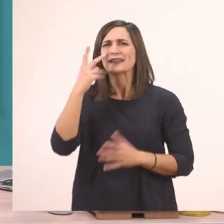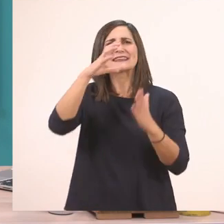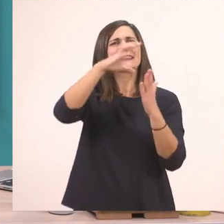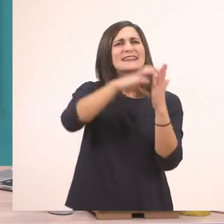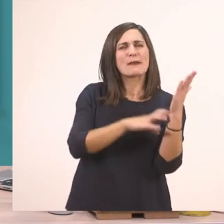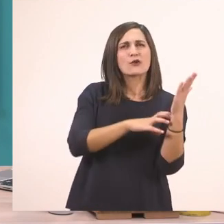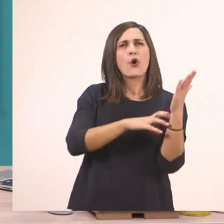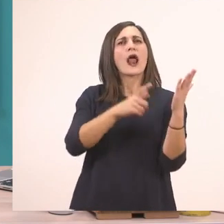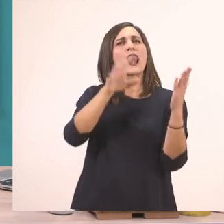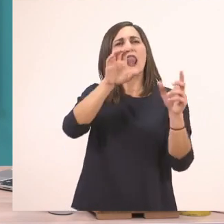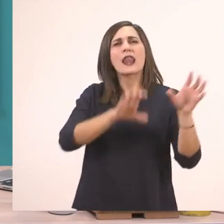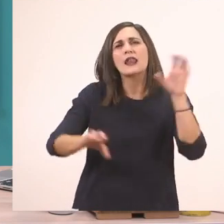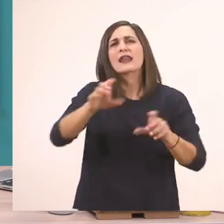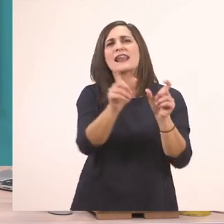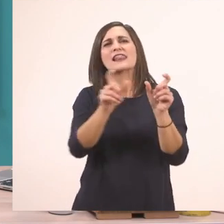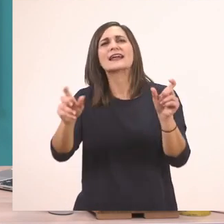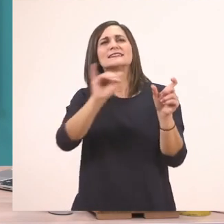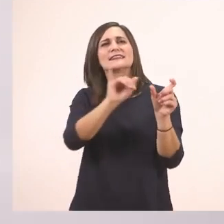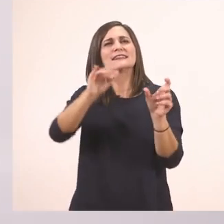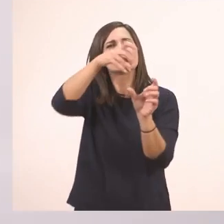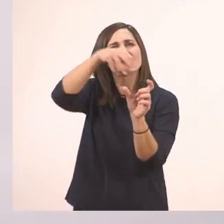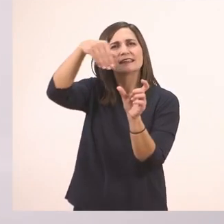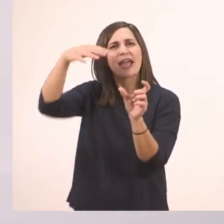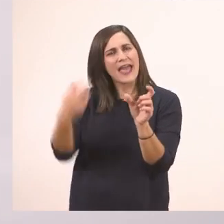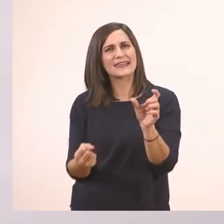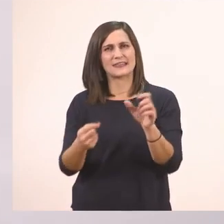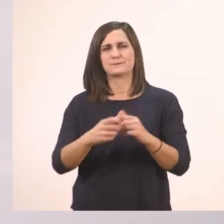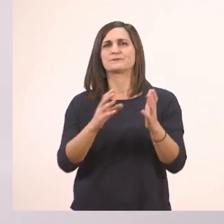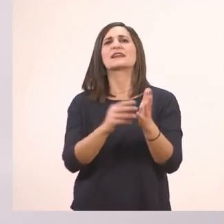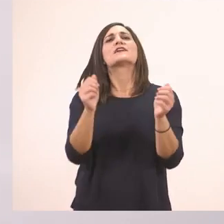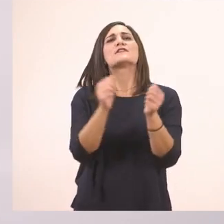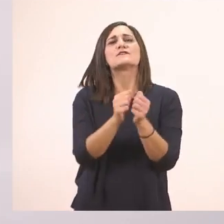Λοιπόν για να δούμε. Η φίλη μας η... Ιωάννα!